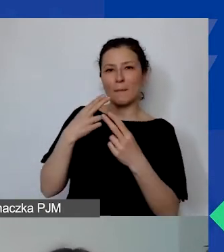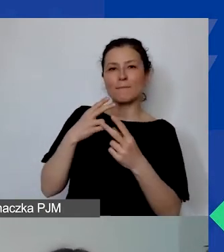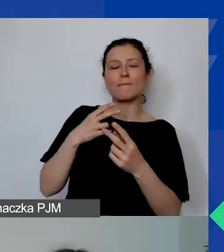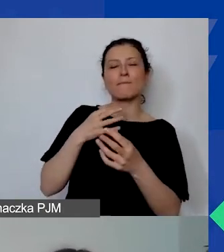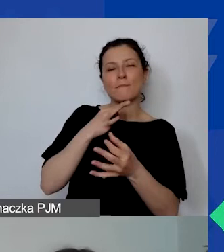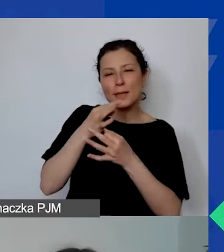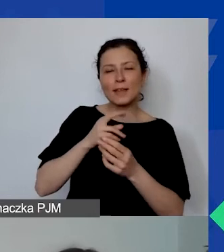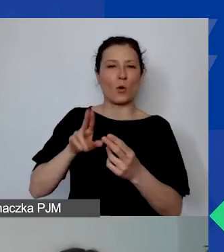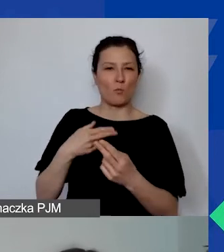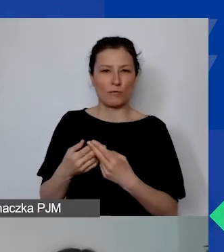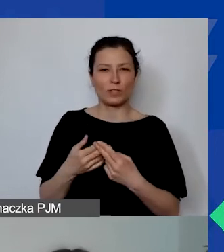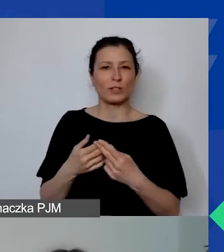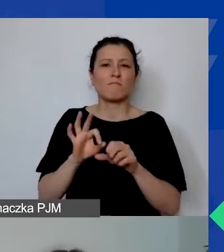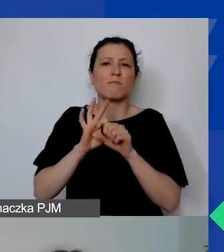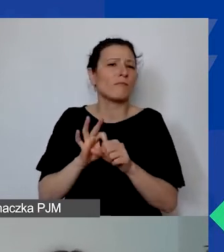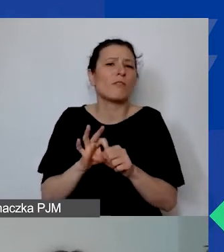która będzie prowadzona w formule spotkania.